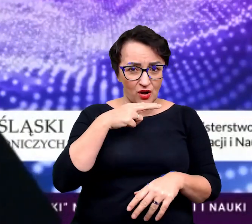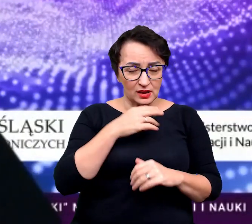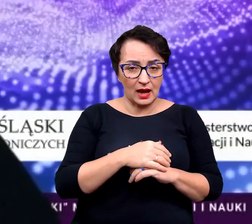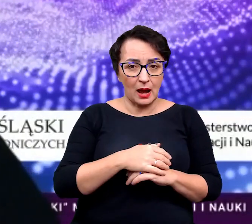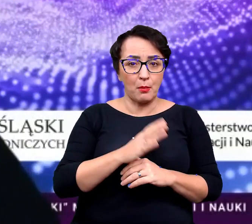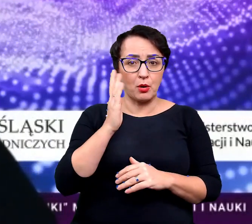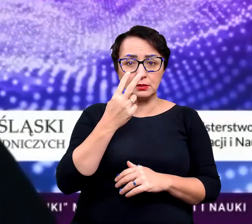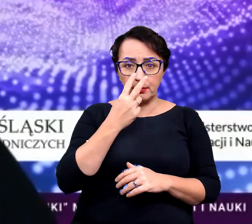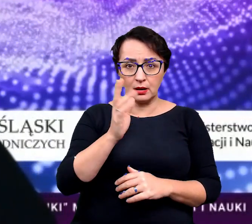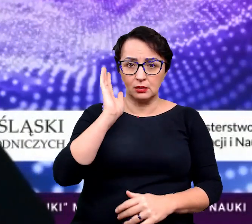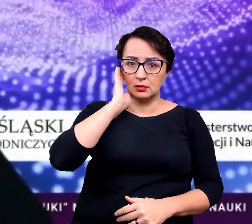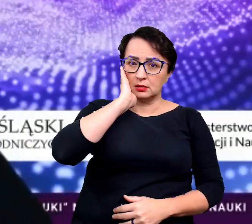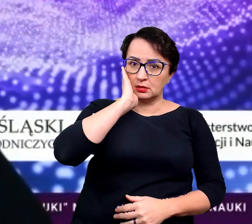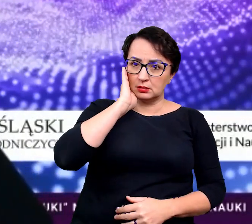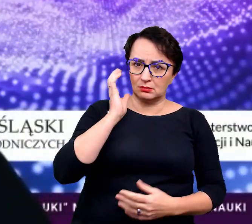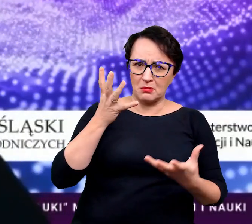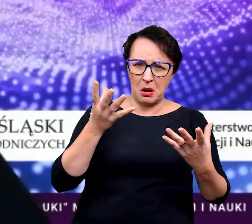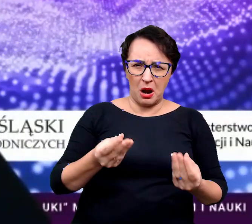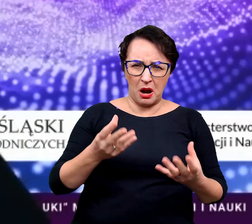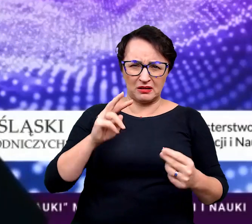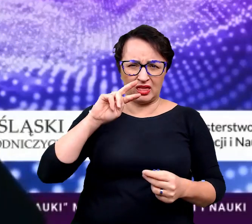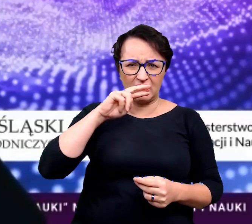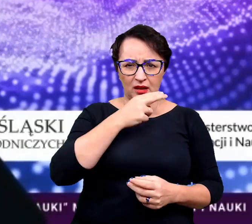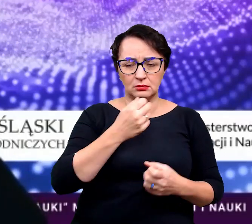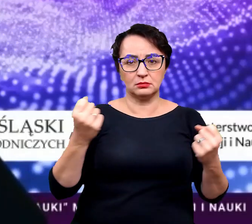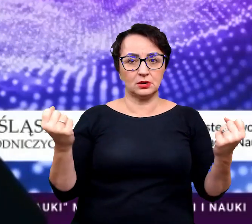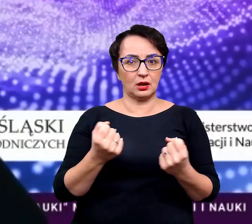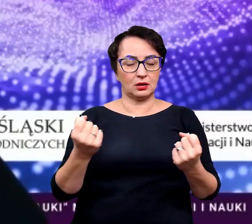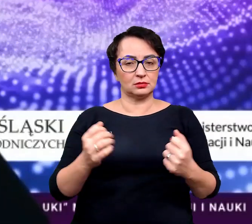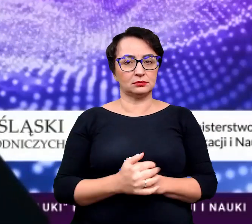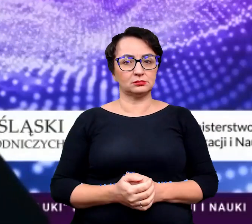że patrzycie po jakimś czasie "O nie! No całkiem zgniły".